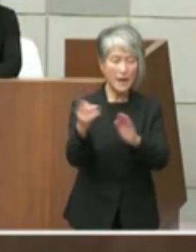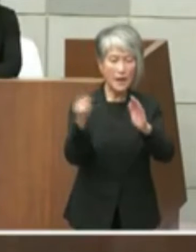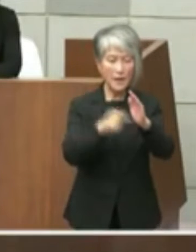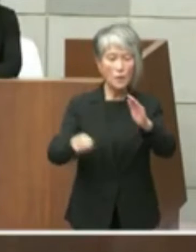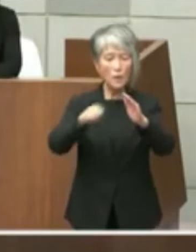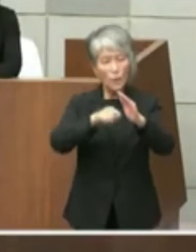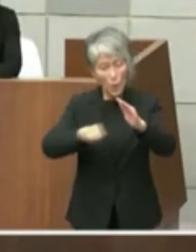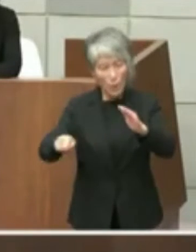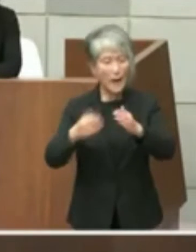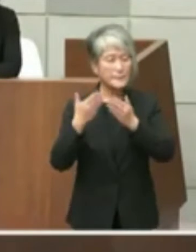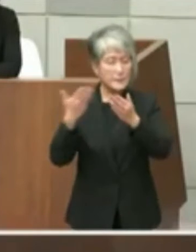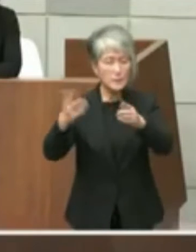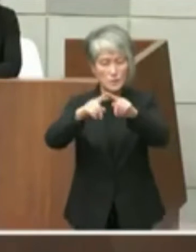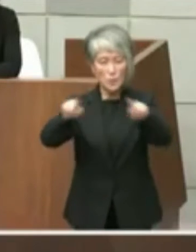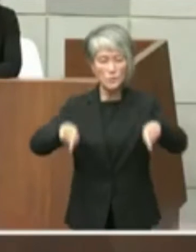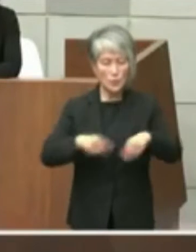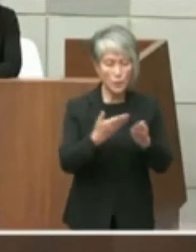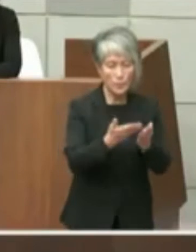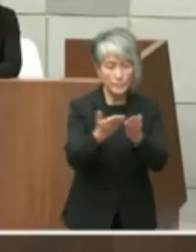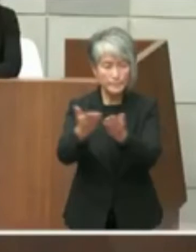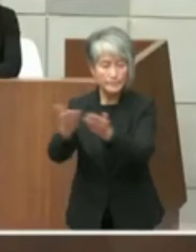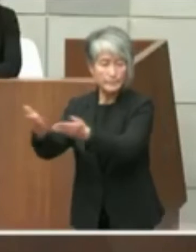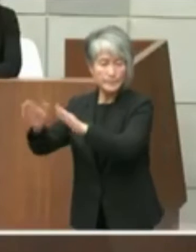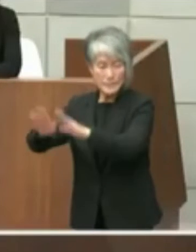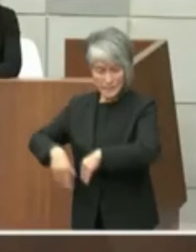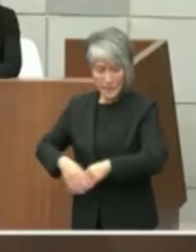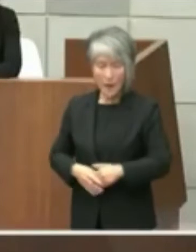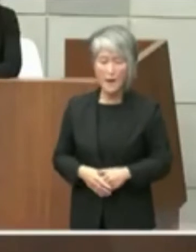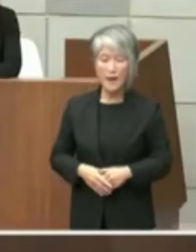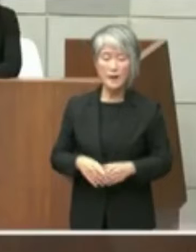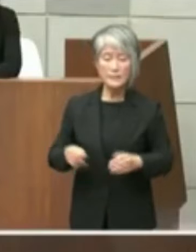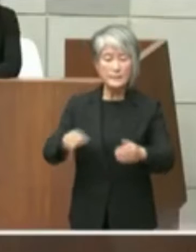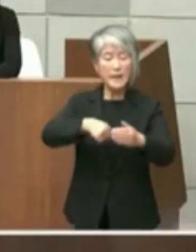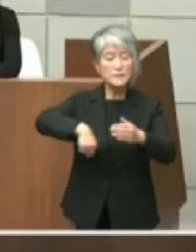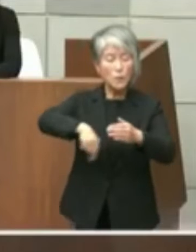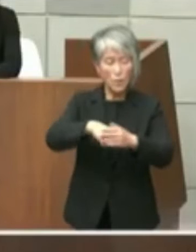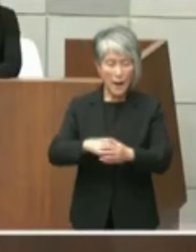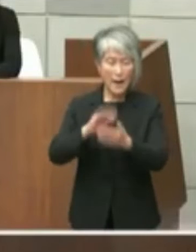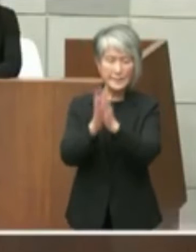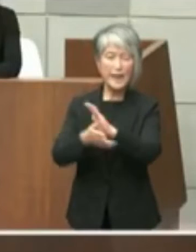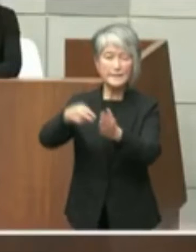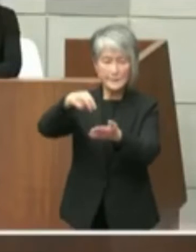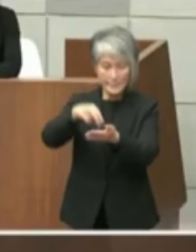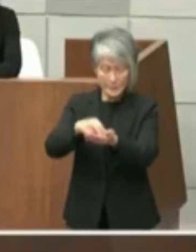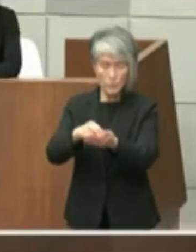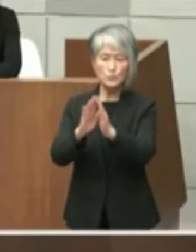せていただきましたそのうちの項目はこう いう内容でして県立図書館の移転を含む